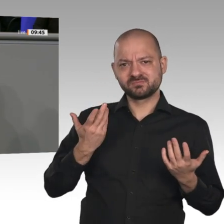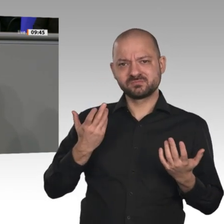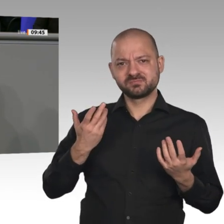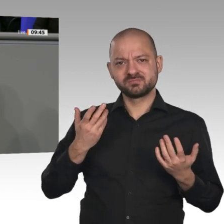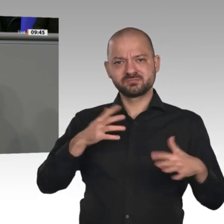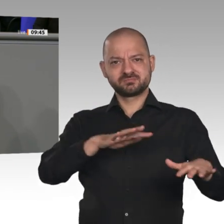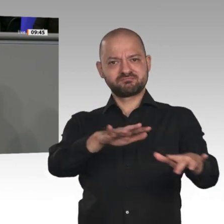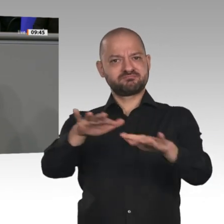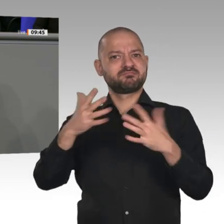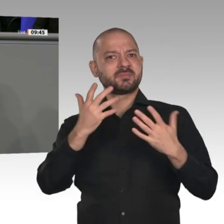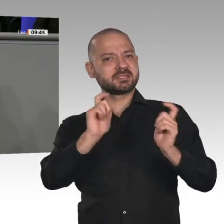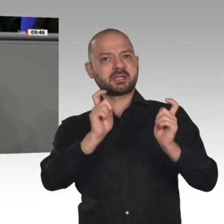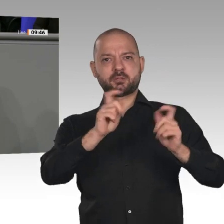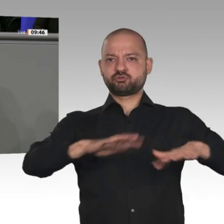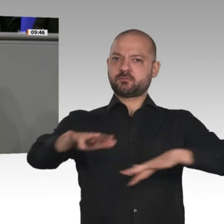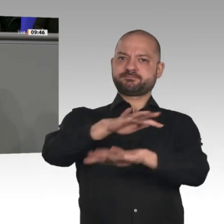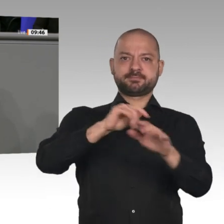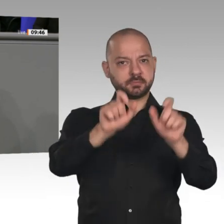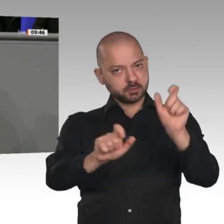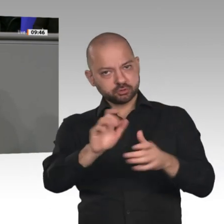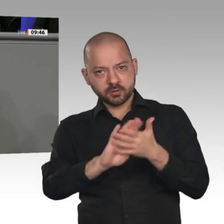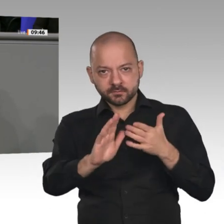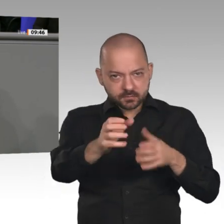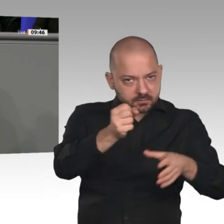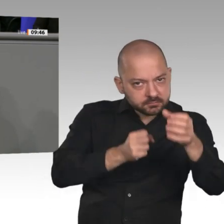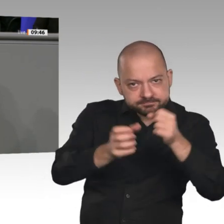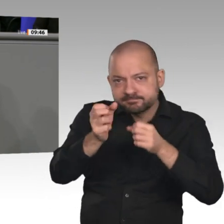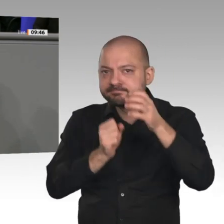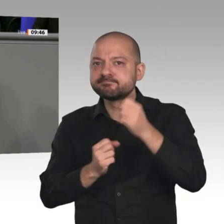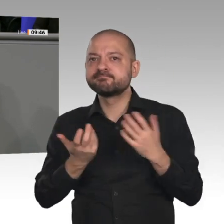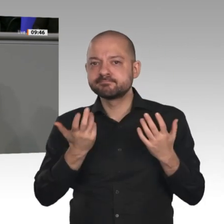zu verhandeln. - Dann brauchen Sie ewig, um das Ganze zu bewerten, und dann setzen